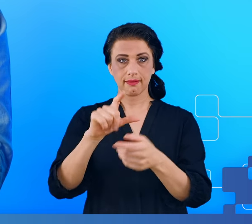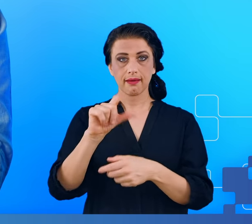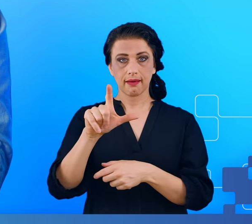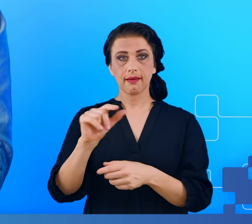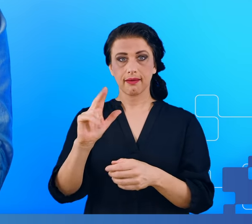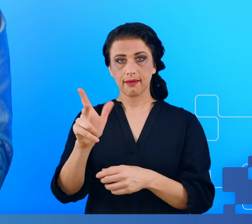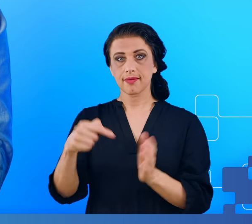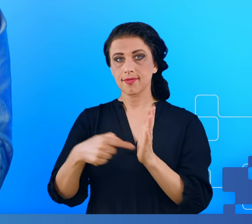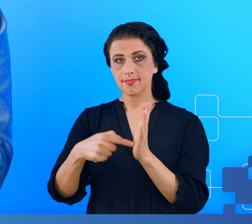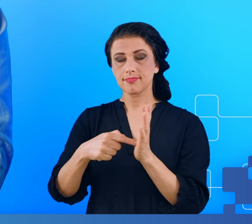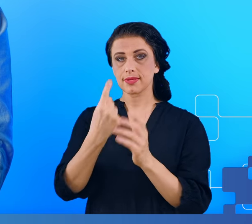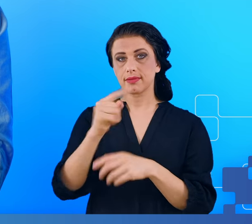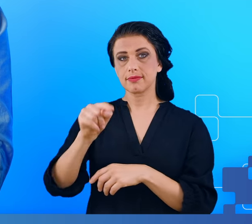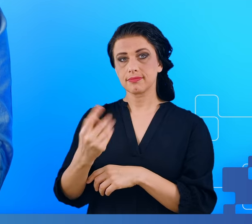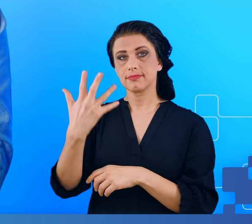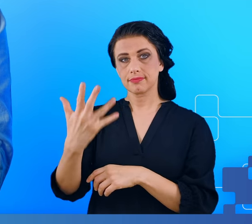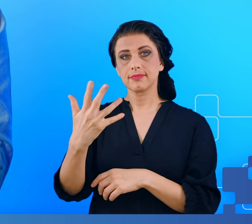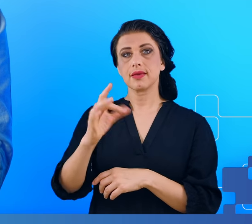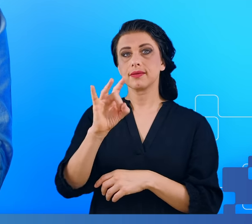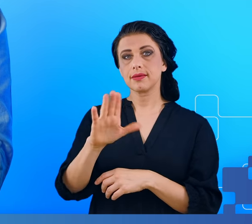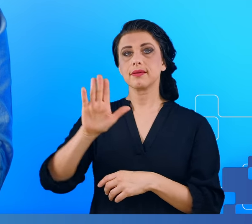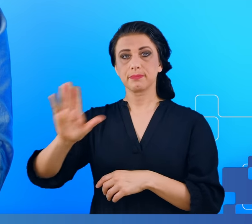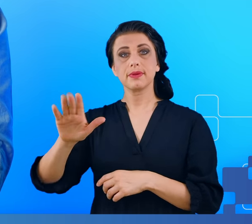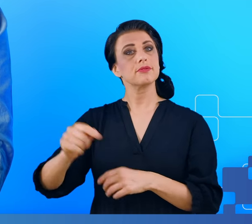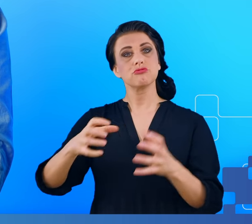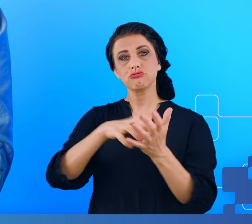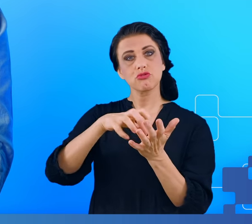Jest to bardzo duży zbiór danych dla jednego pacjenta.